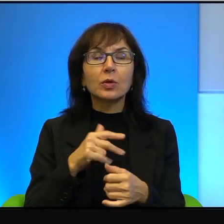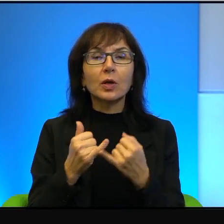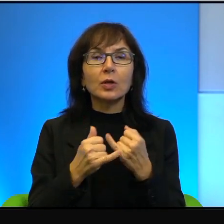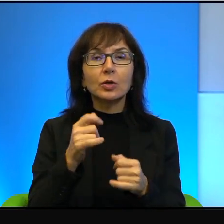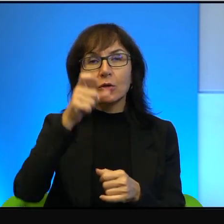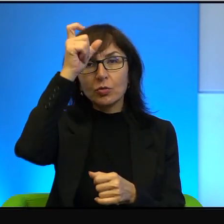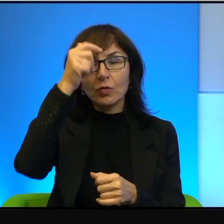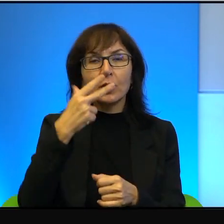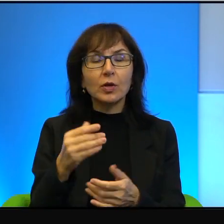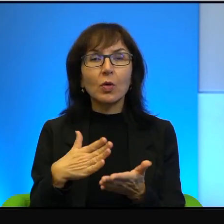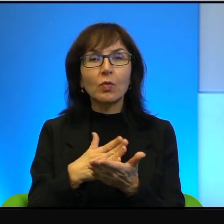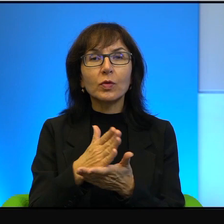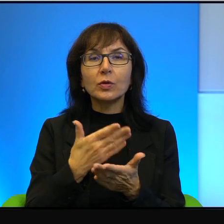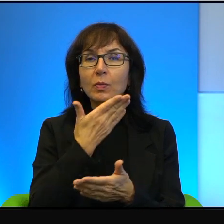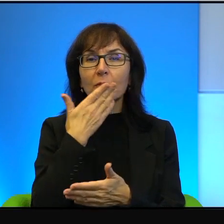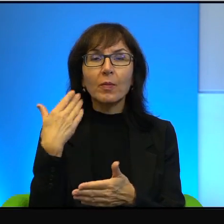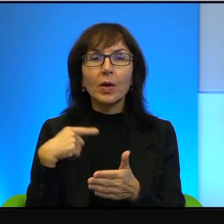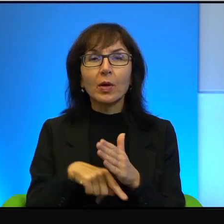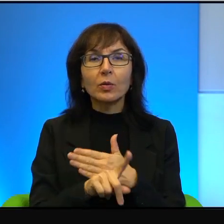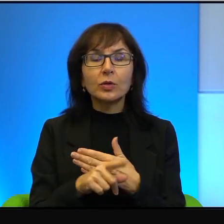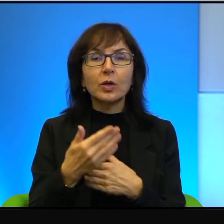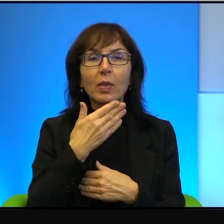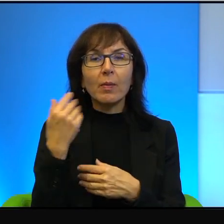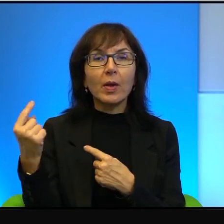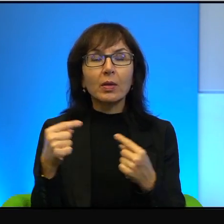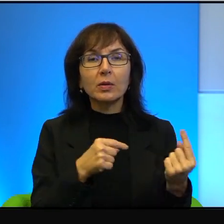to nie ma ucieczki po prostu. Nie dyskutuje się o ziemi Izraela,